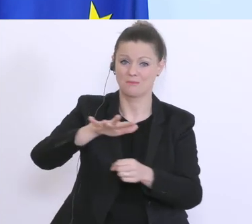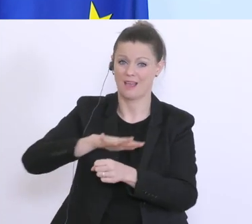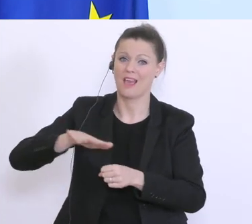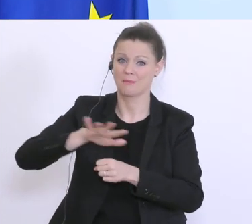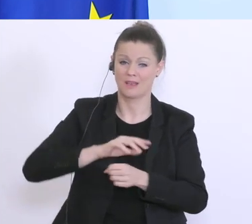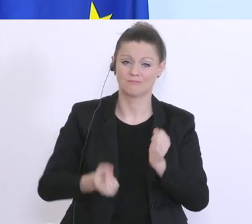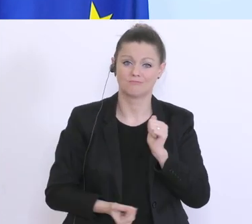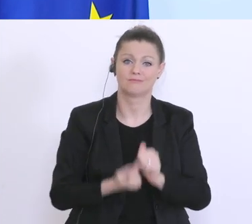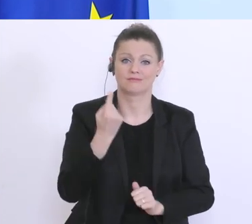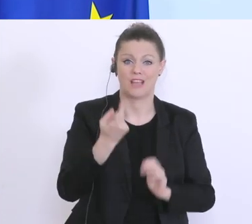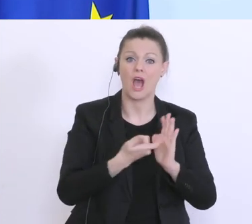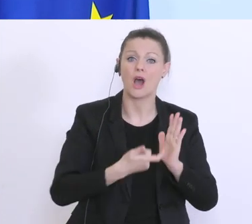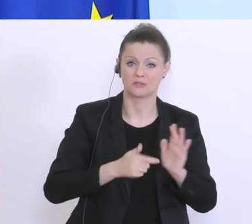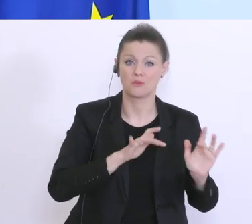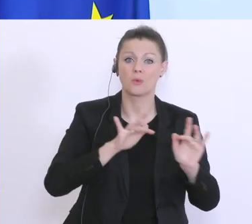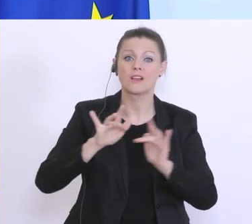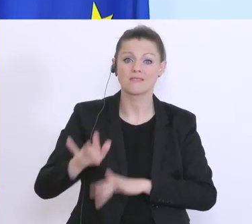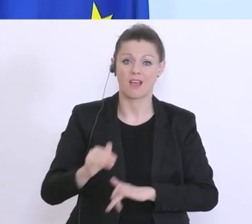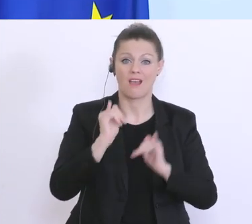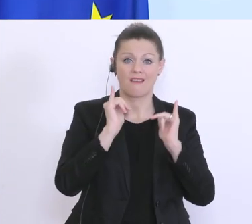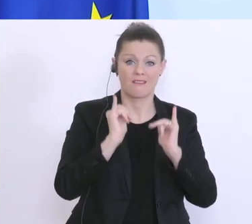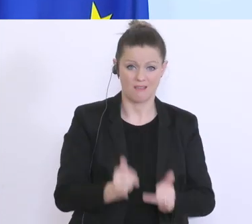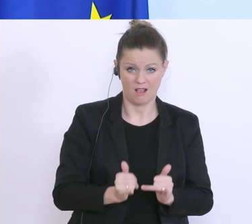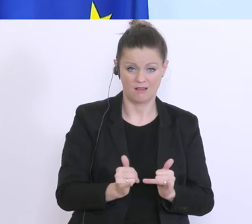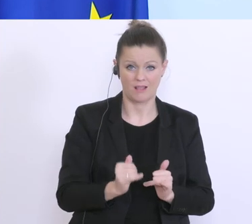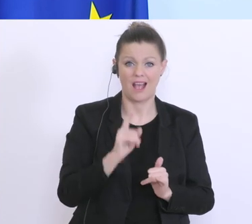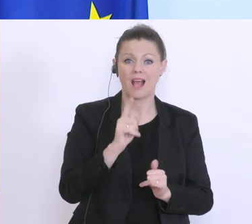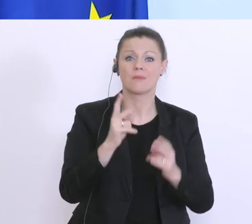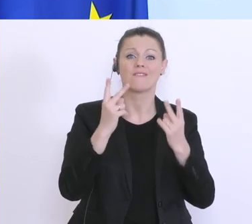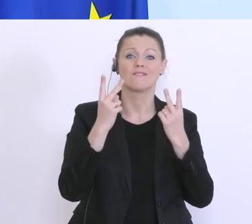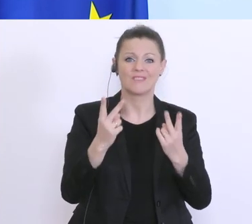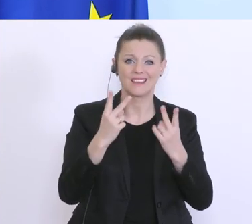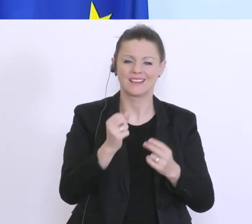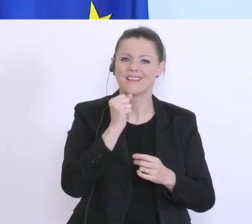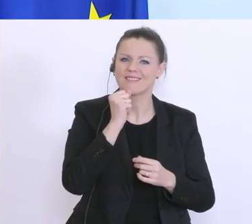ist, aber, dass die notwendigen Bedürfnisse des täglichen Bedarfs auch abgedeckt sind